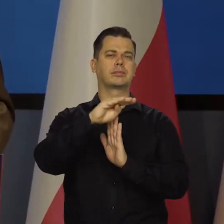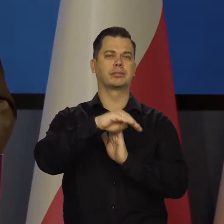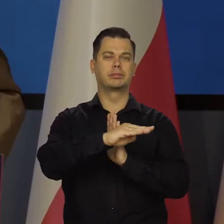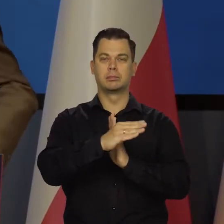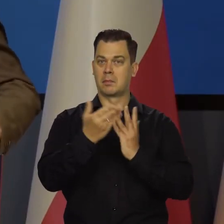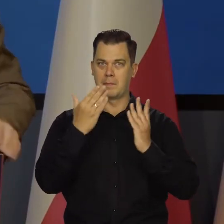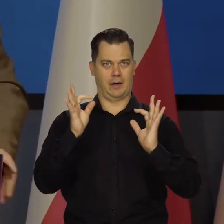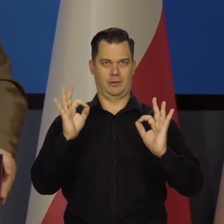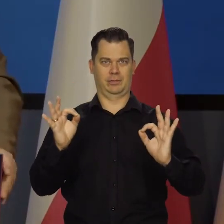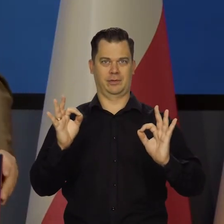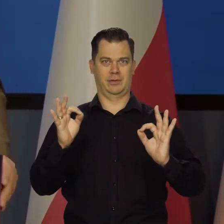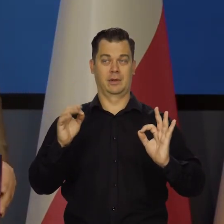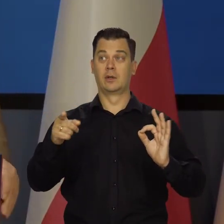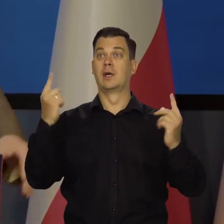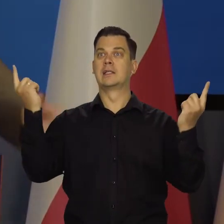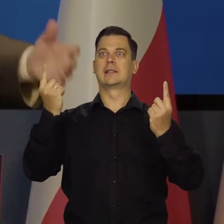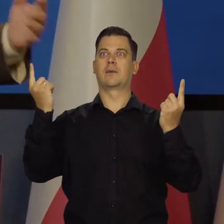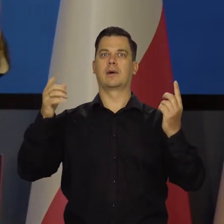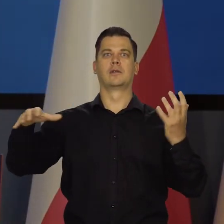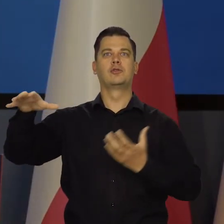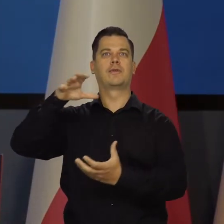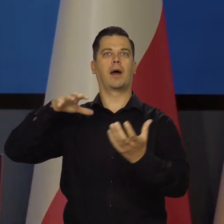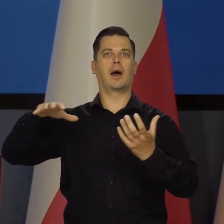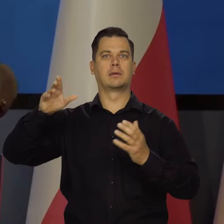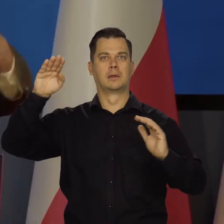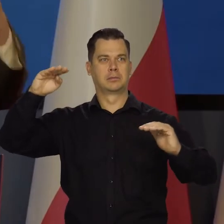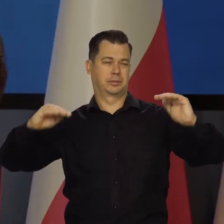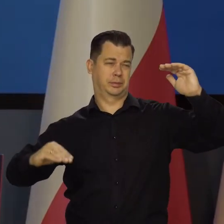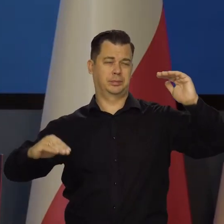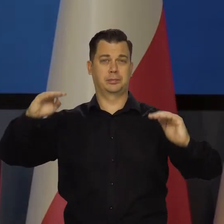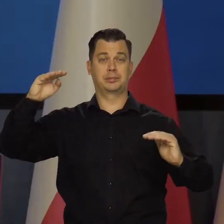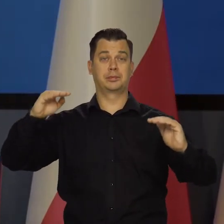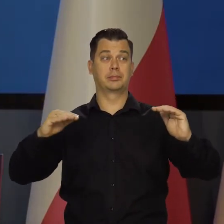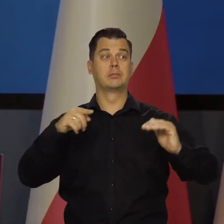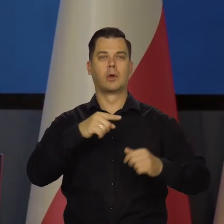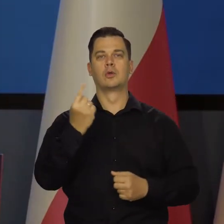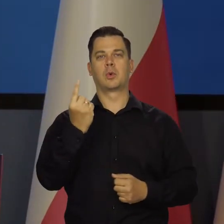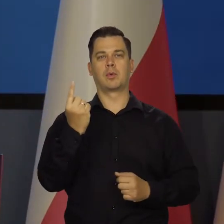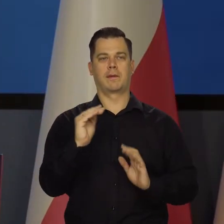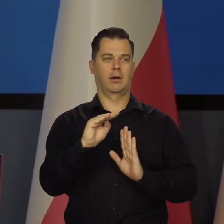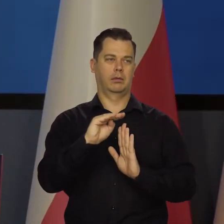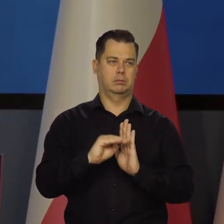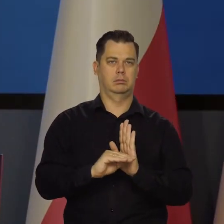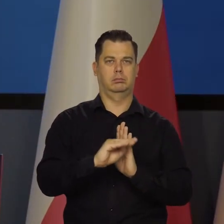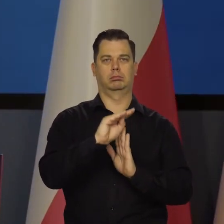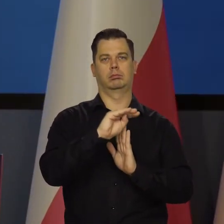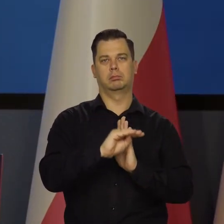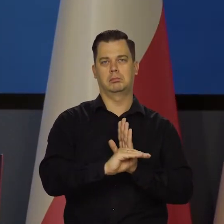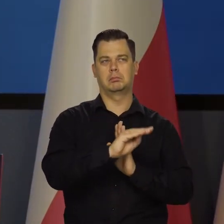My wahania koniunktury światowej i to, co w nas uderza, przyjmujemy w ten sposób, że się zmienia kurs złotego.